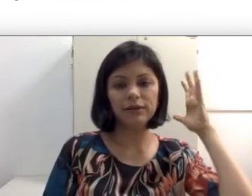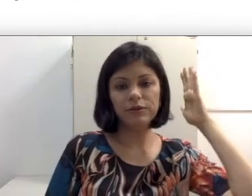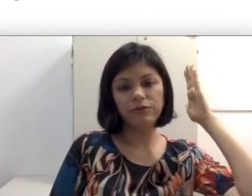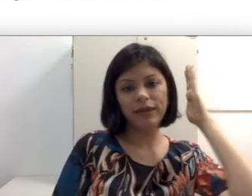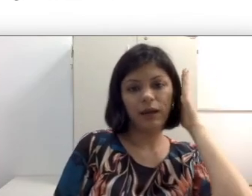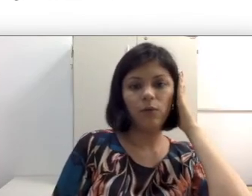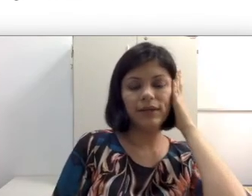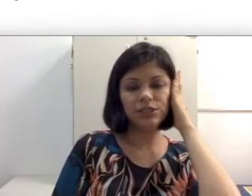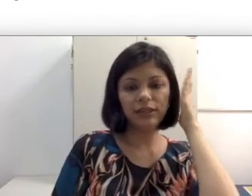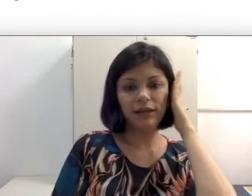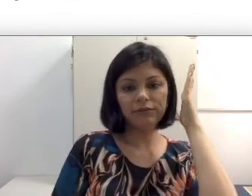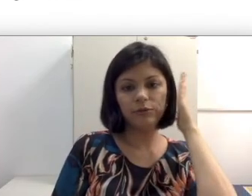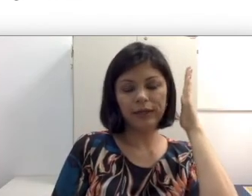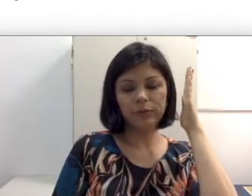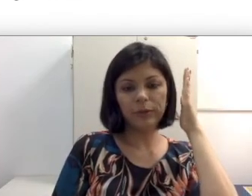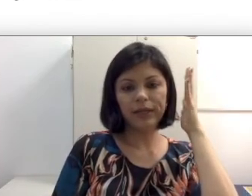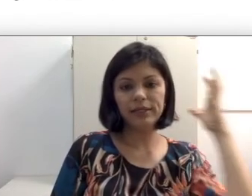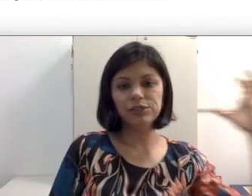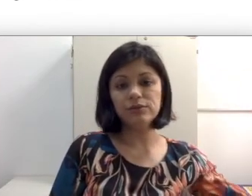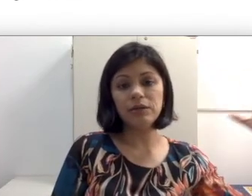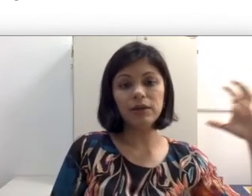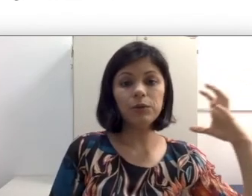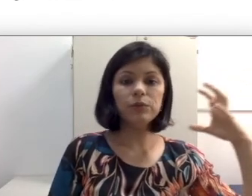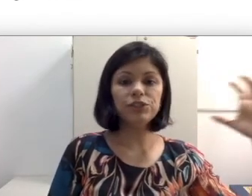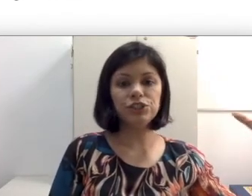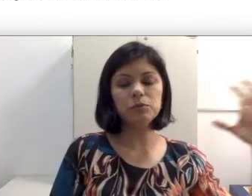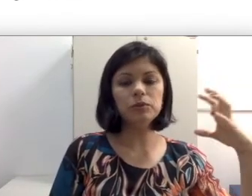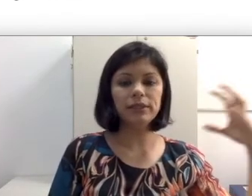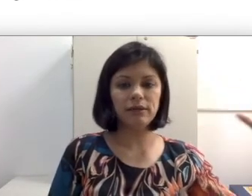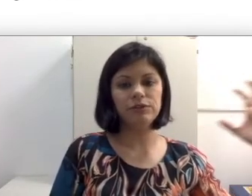e eu fico com esse lado voltado para a parede, não tem nenhum estímulo vindo de som aqui